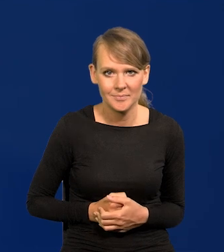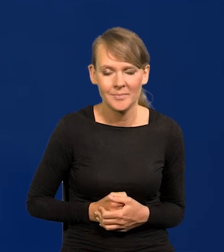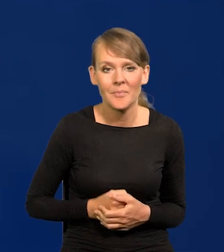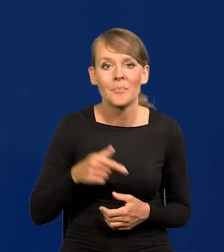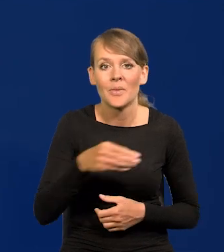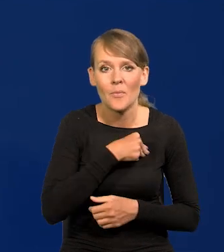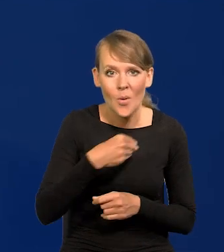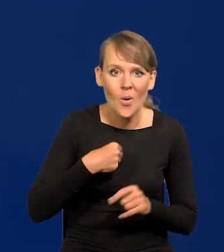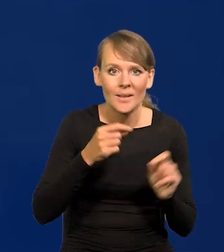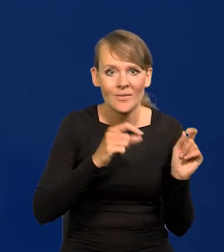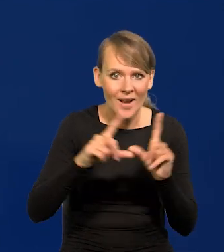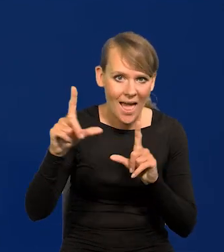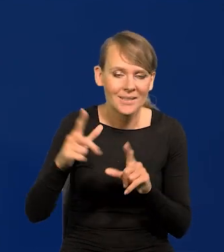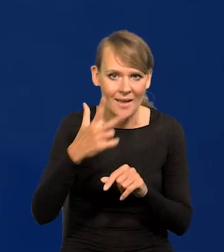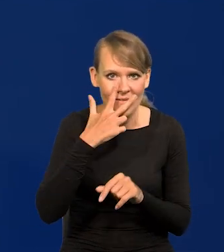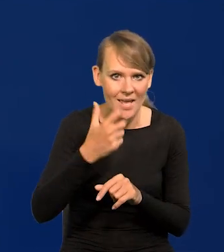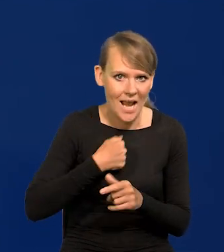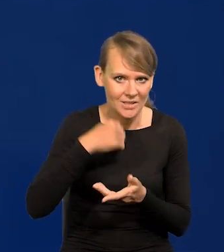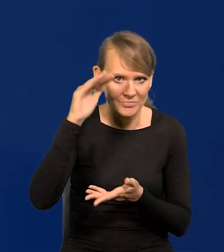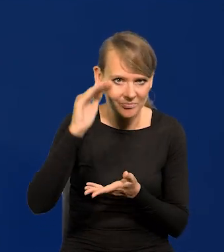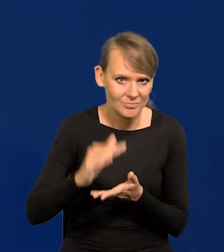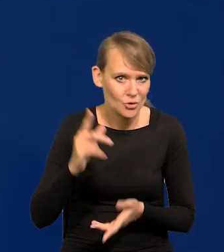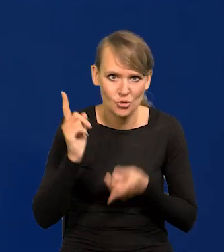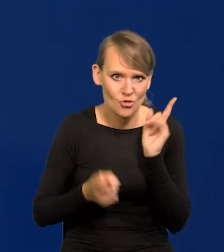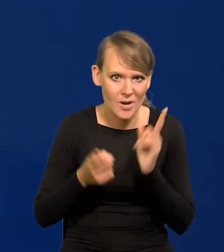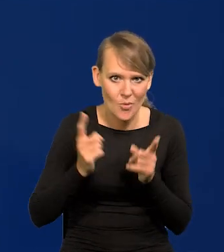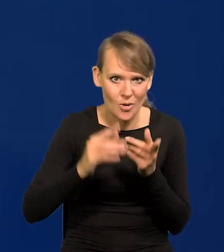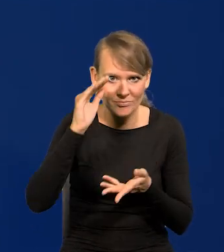Inflacja w Polsce wyraźnie spada, bardzo szybko spada.